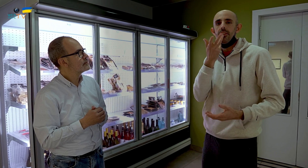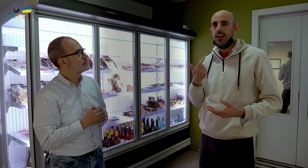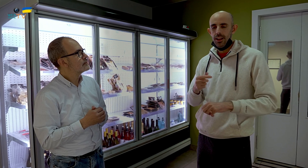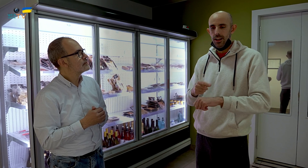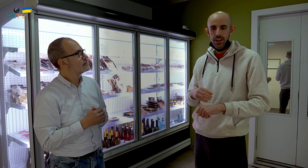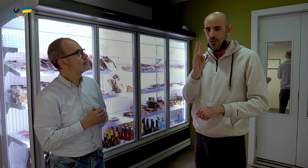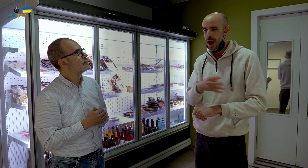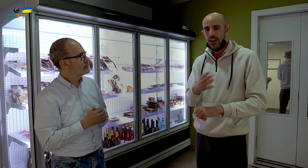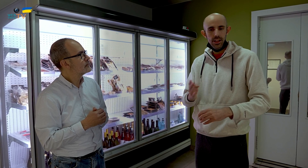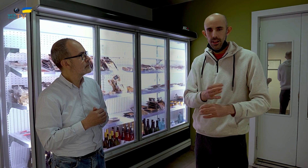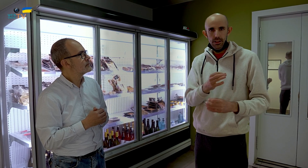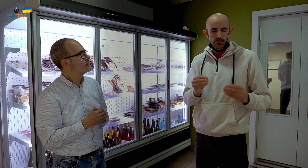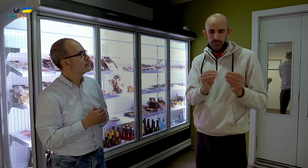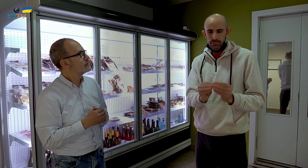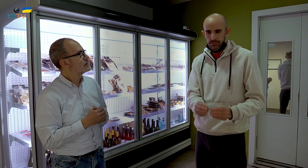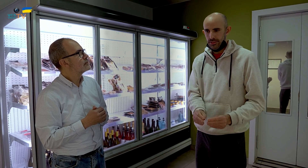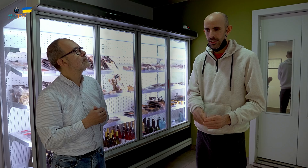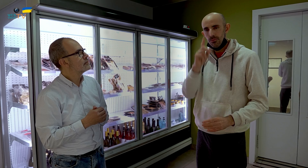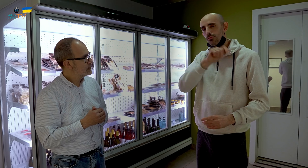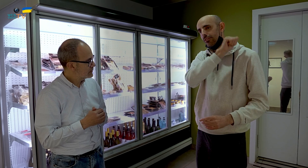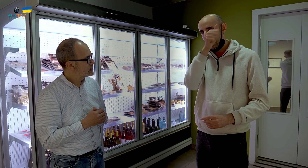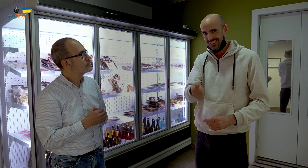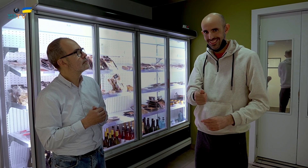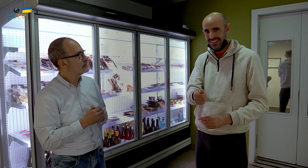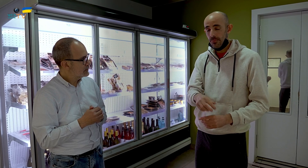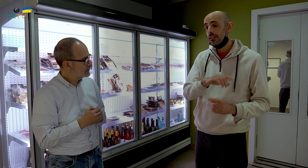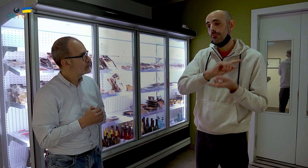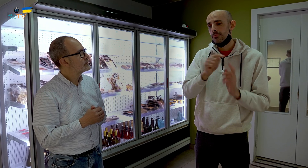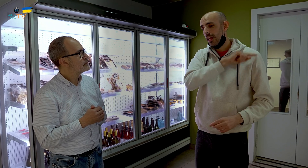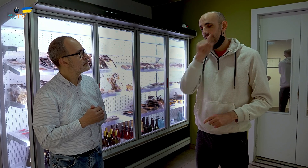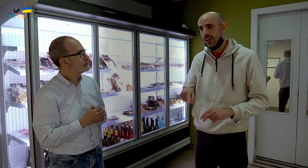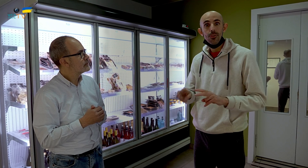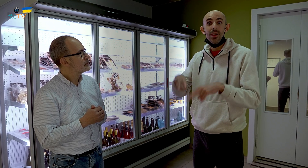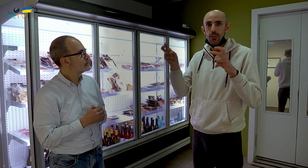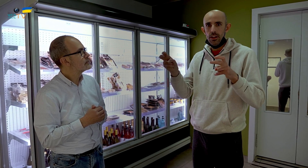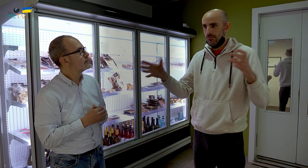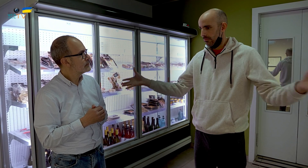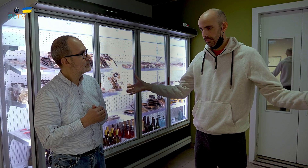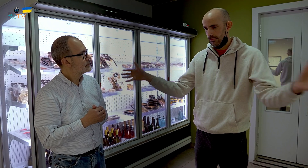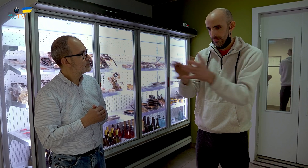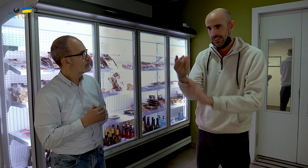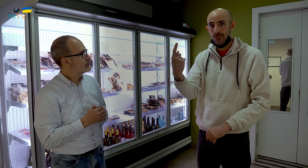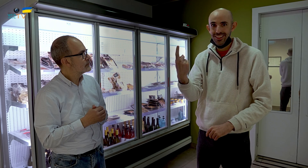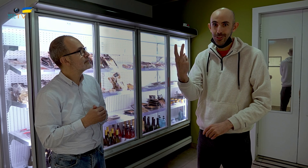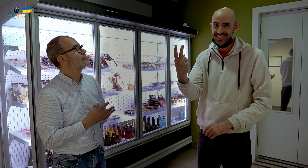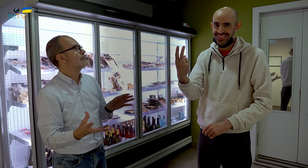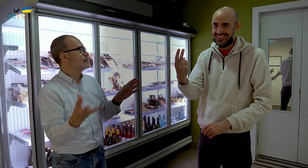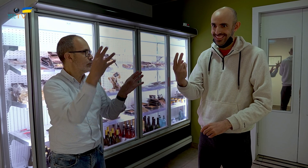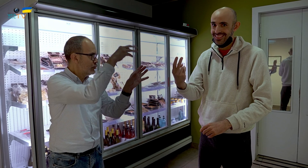Los horarios cuadraban y así fue durante muchos años. Al cambiar, en el nuevo local, todo se ha agrupado en una o dos secciones.